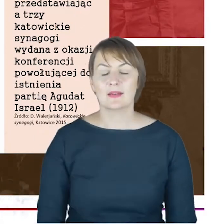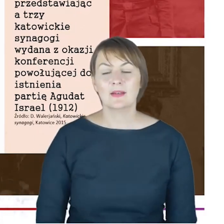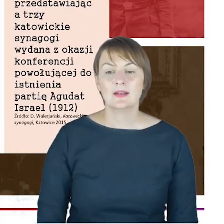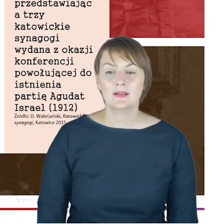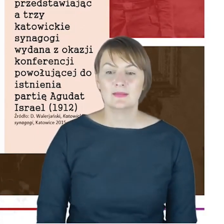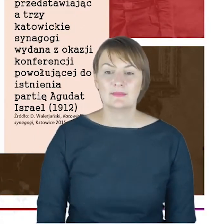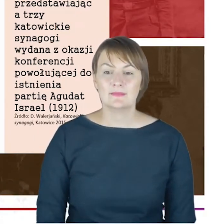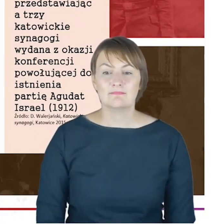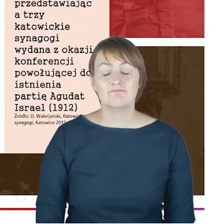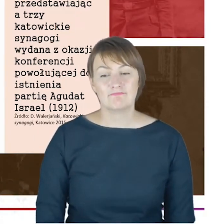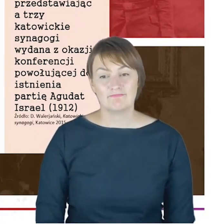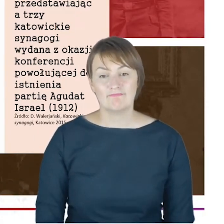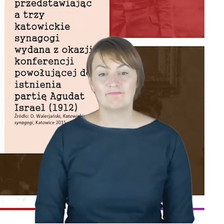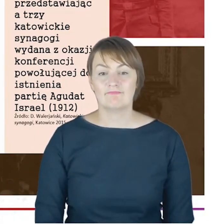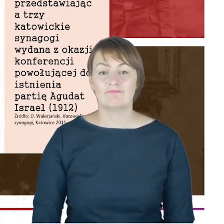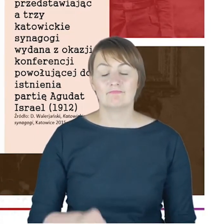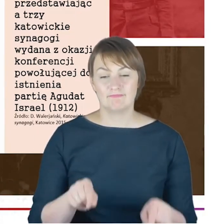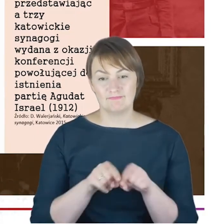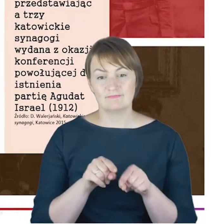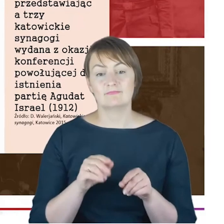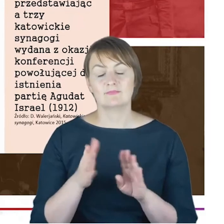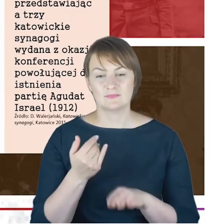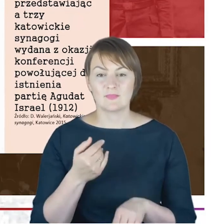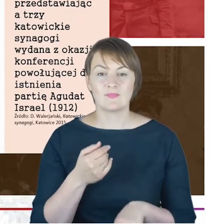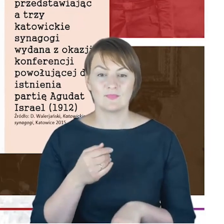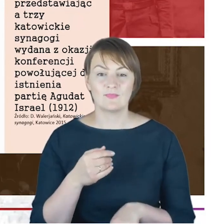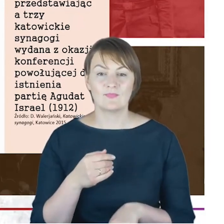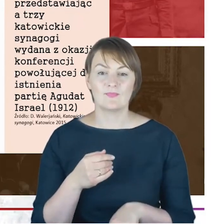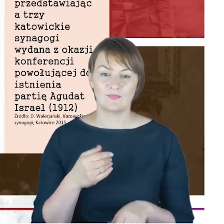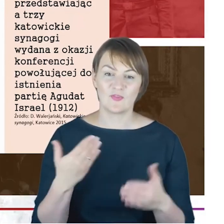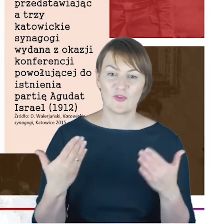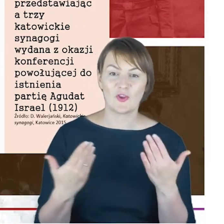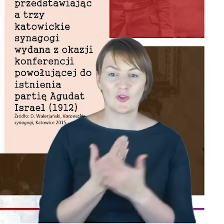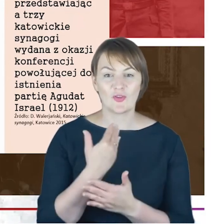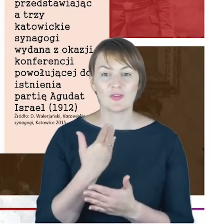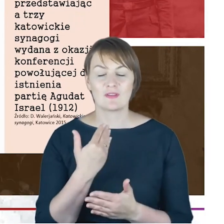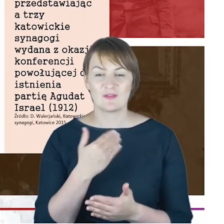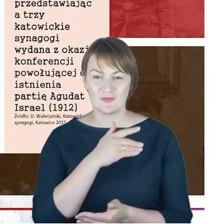właśnie neoortodoksi niemieccy. Tu już nas nie dziwi ten związek,